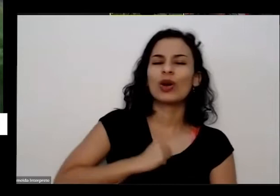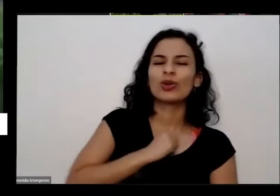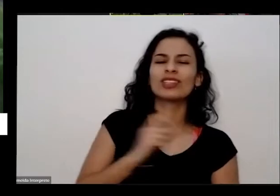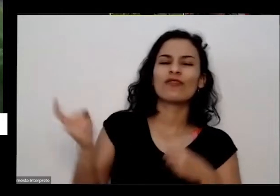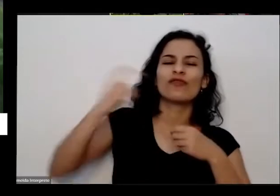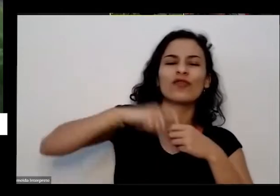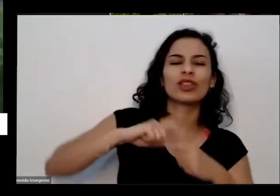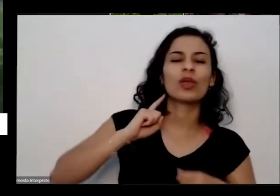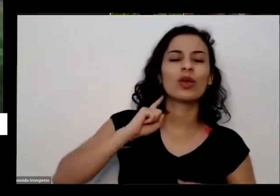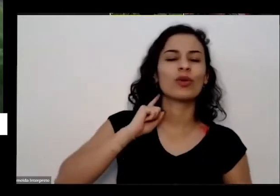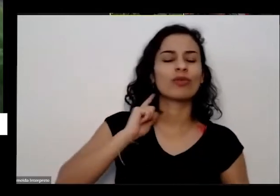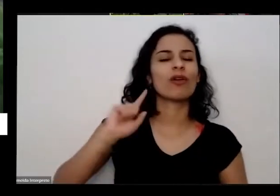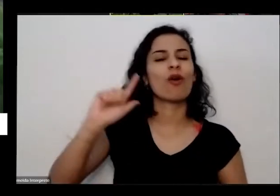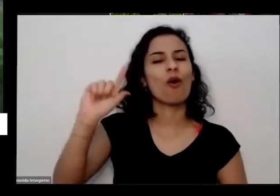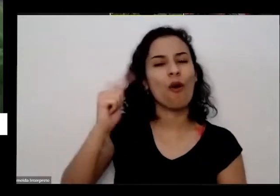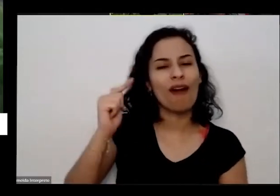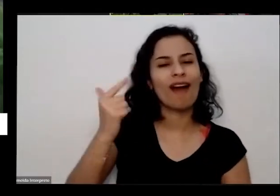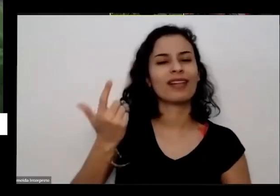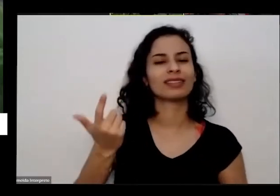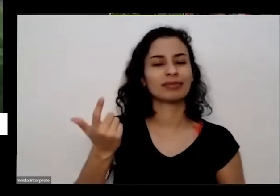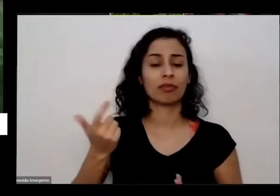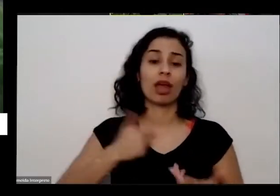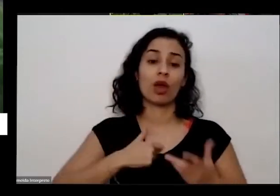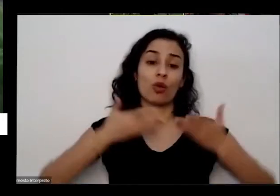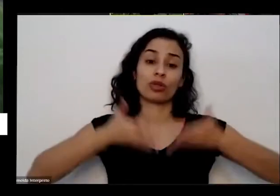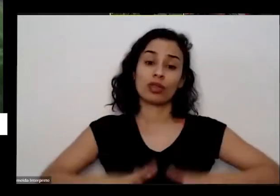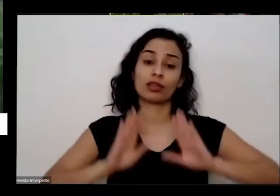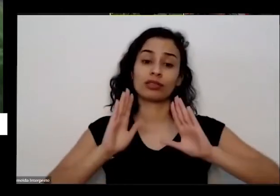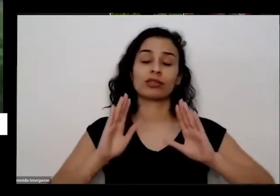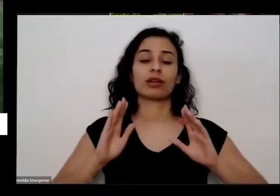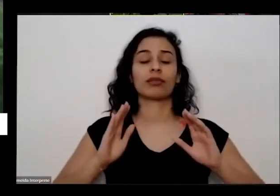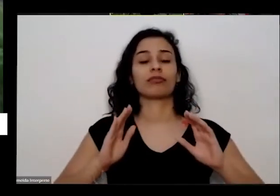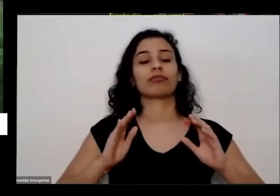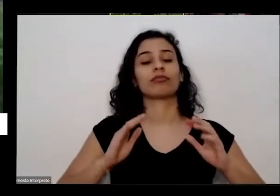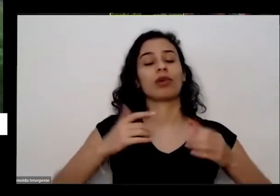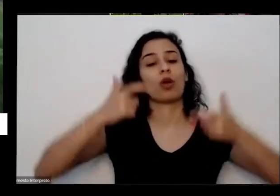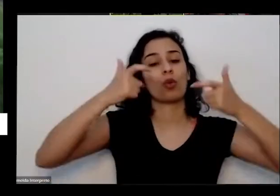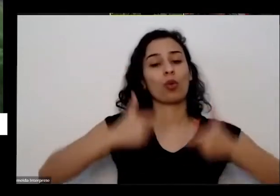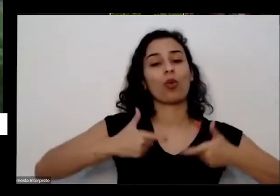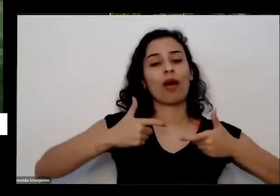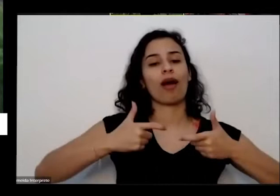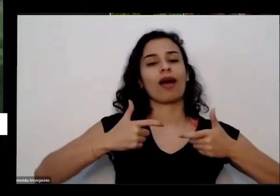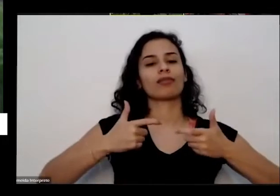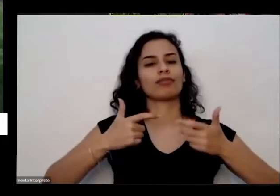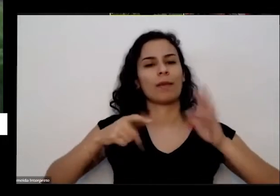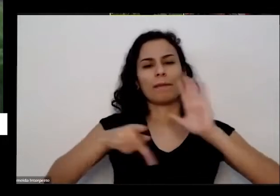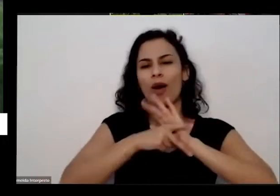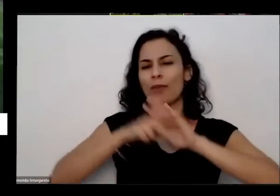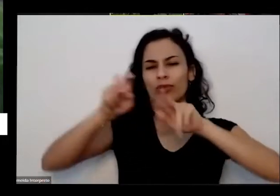como a Priscila falou eu nasci numa comunidade bem rural no interior de Goiás tem um amigo meu ele